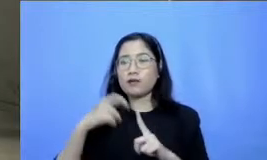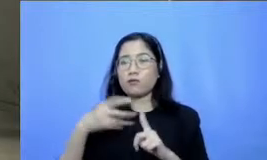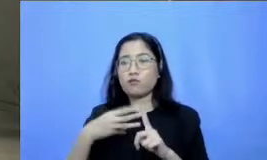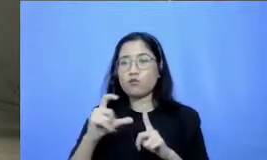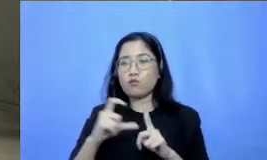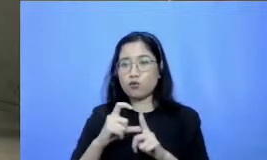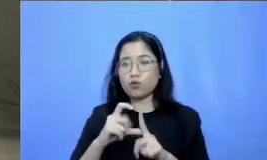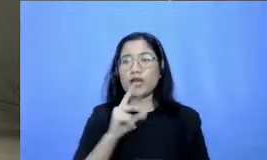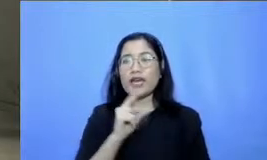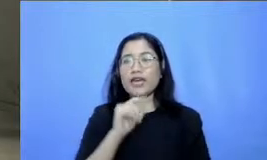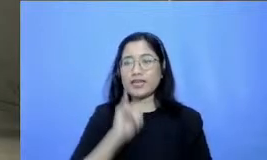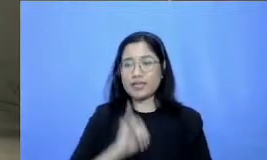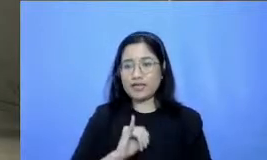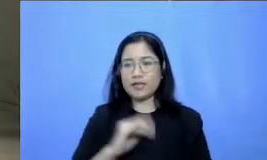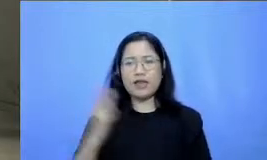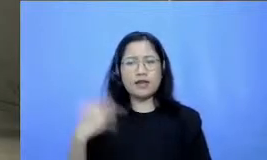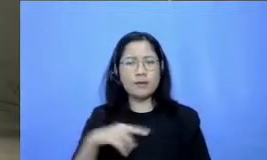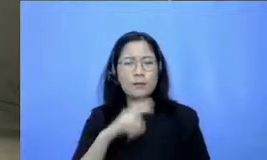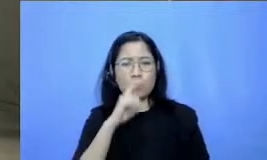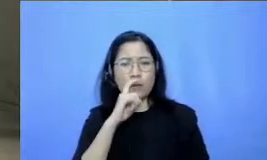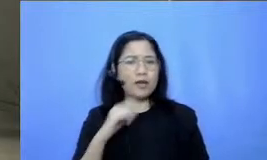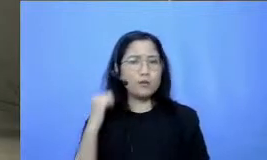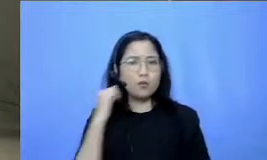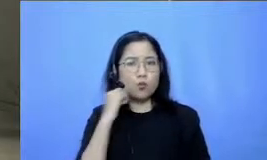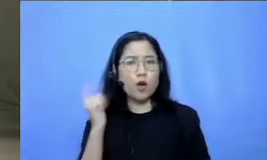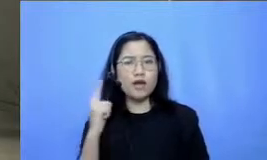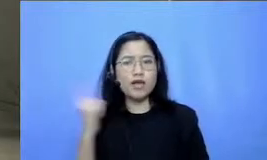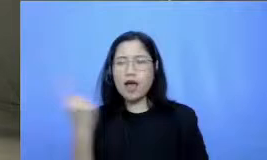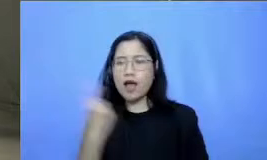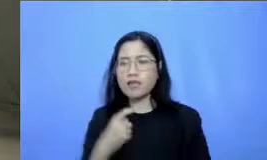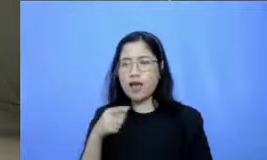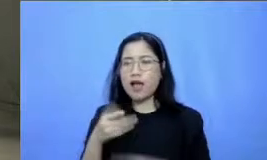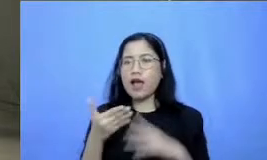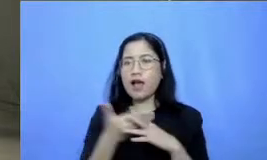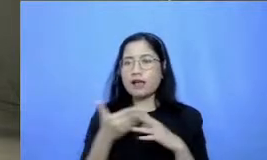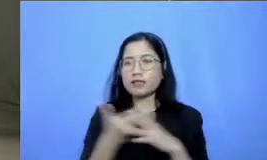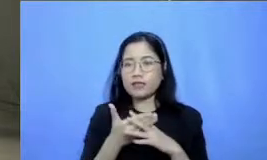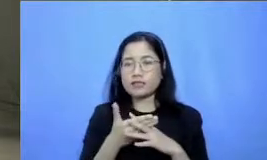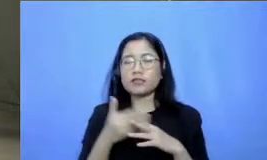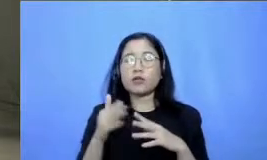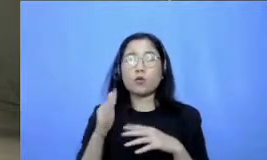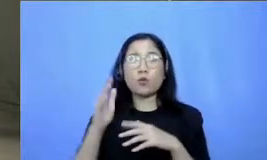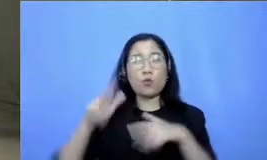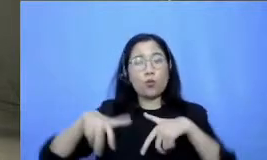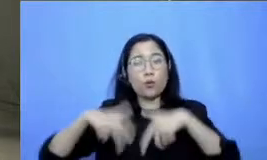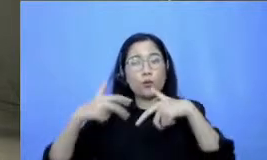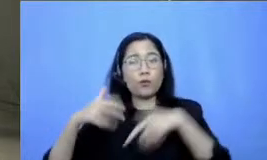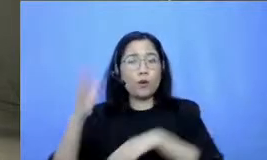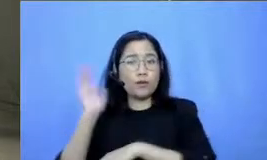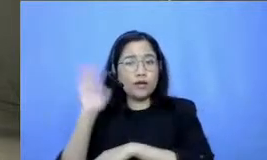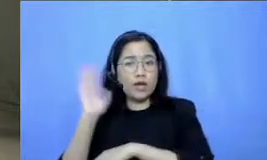bertanya ini bagaimana caranya mengakses webinar ini apakah lewat portal Guru belajar guru berbagi